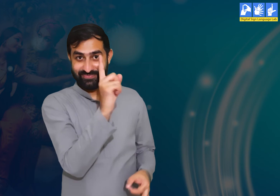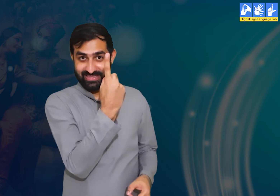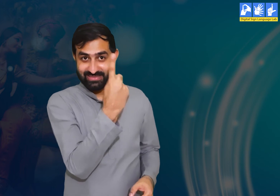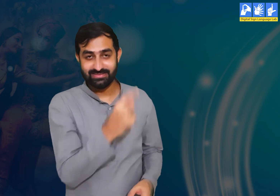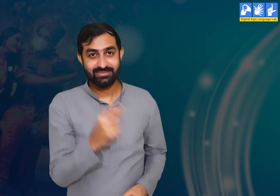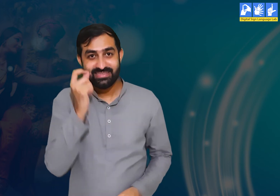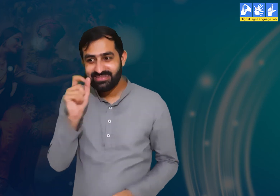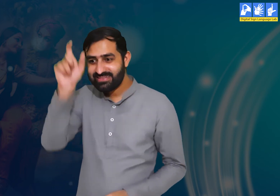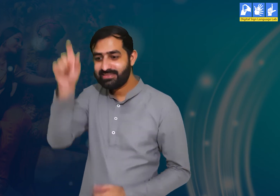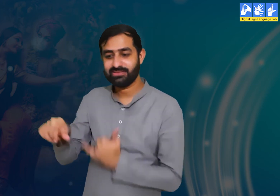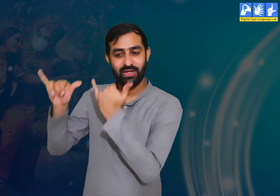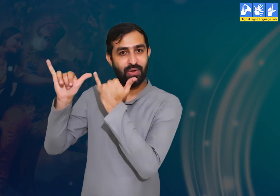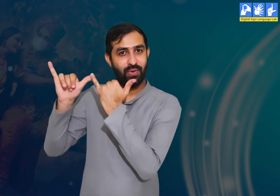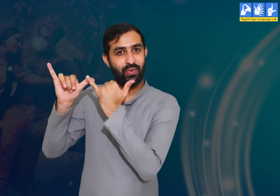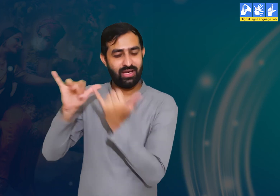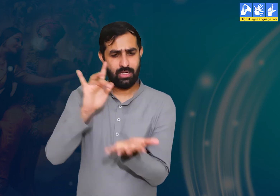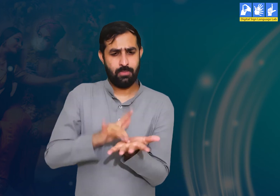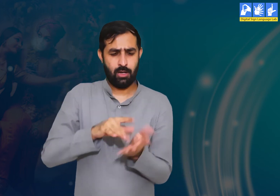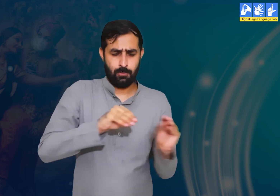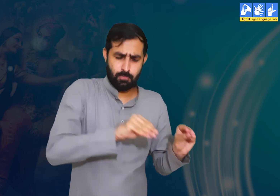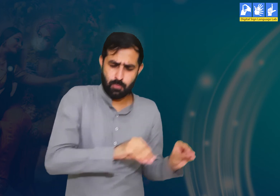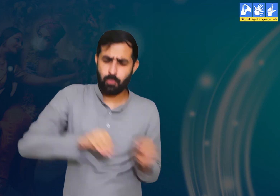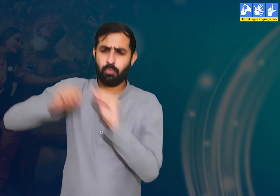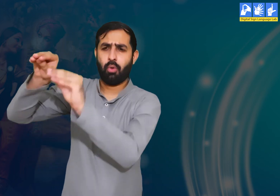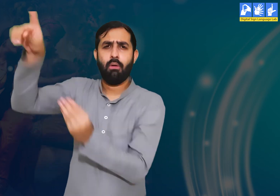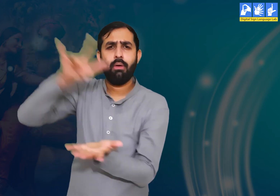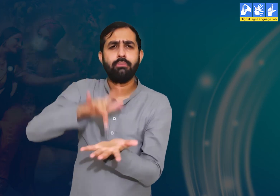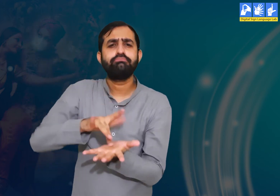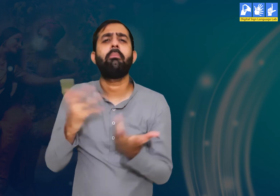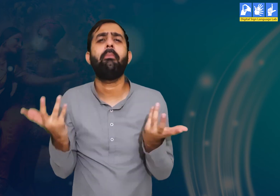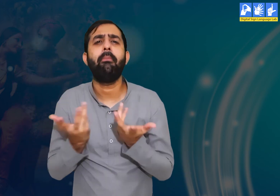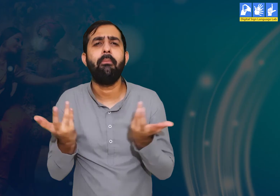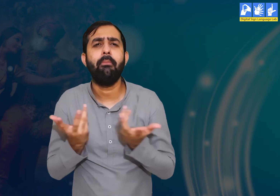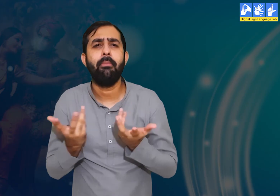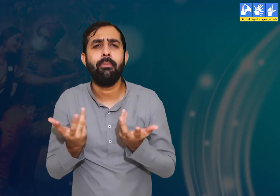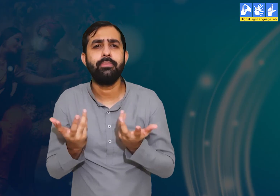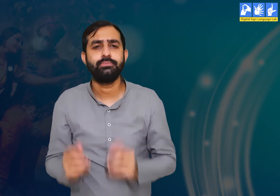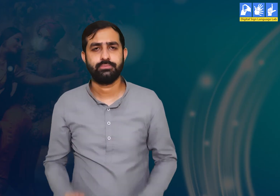प्रश्न 1 :- श्री कृष्ण वृंदावन छोड़ कर कहाँ गए थे?